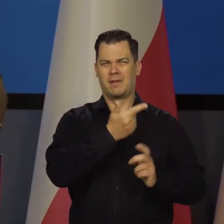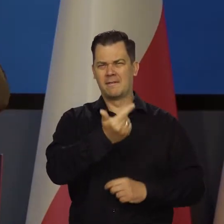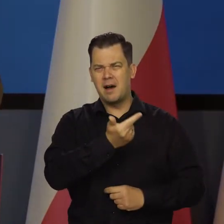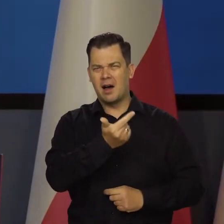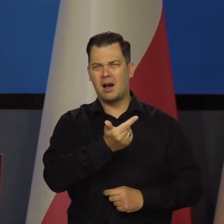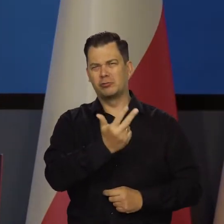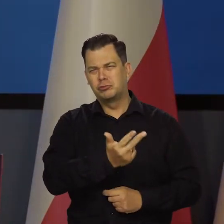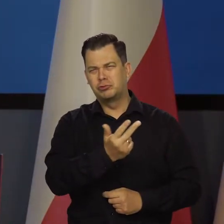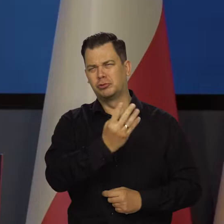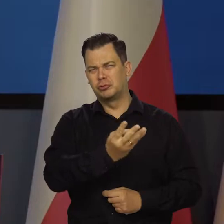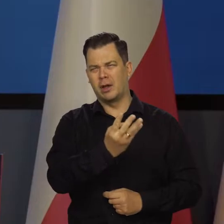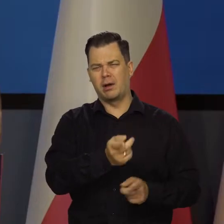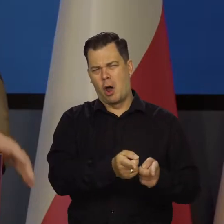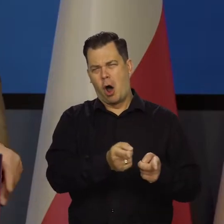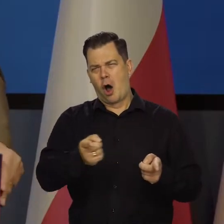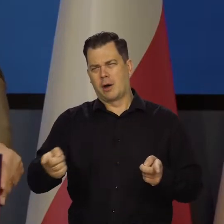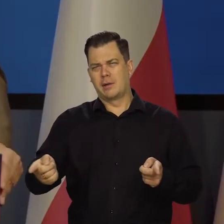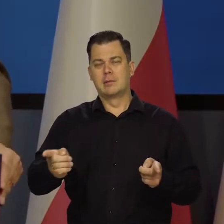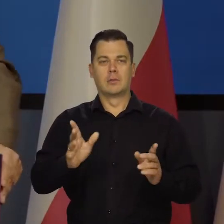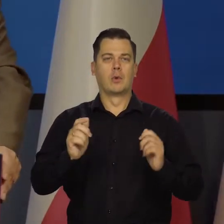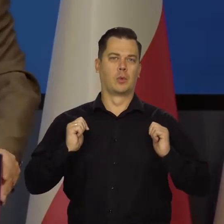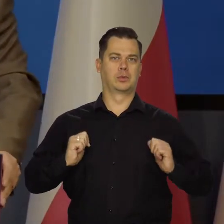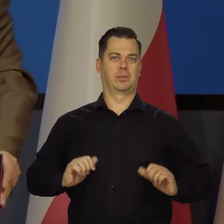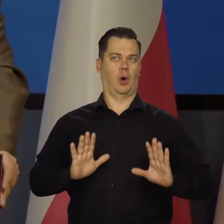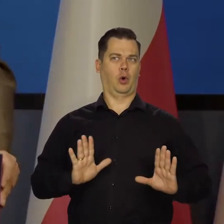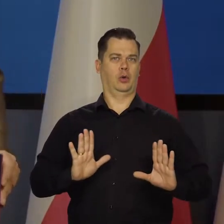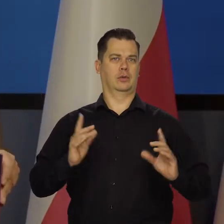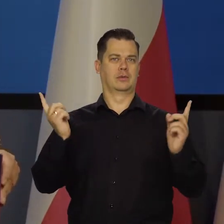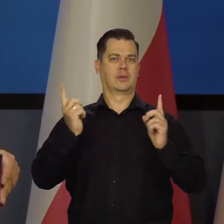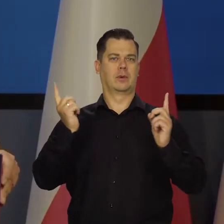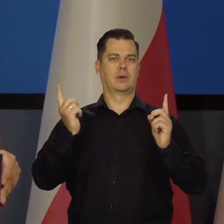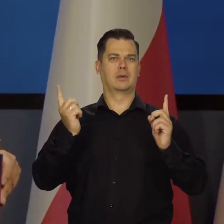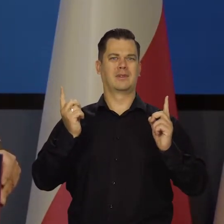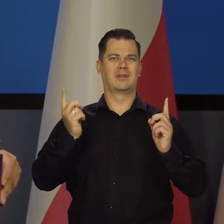po prostu na okres kryzysu? Może nas wszystkich tych realizacji